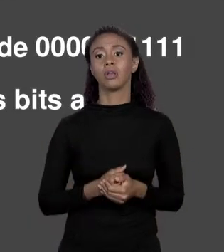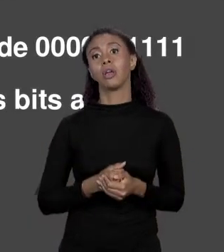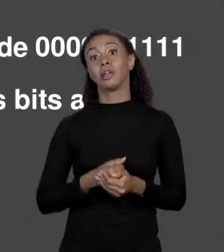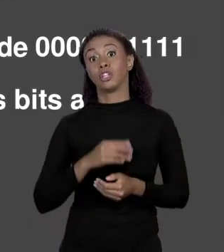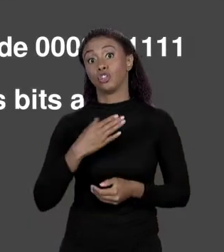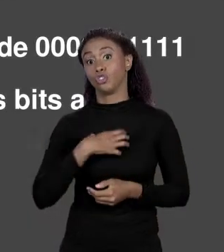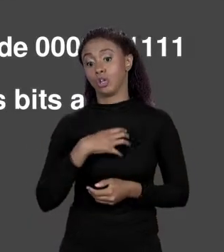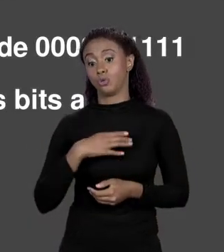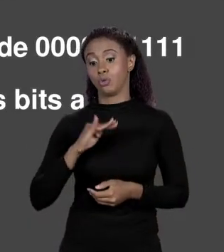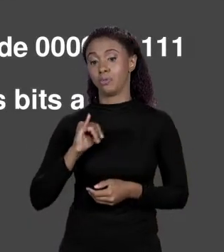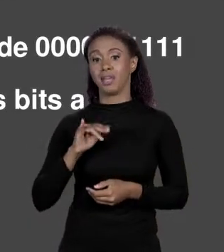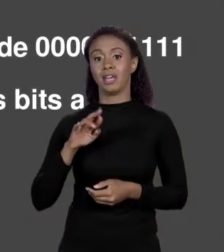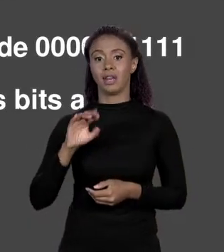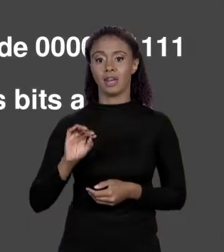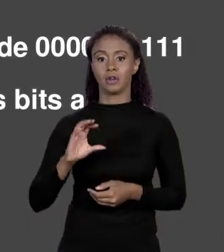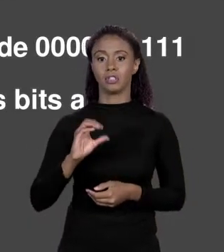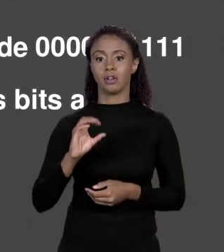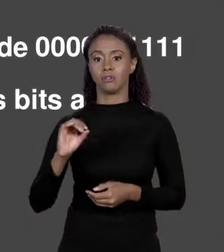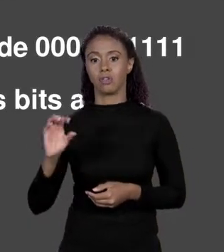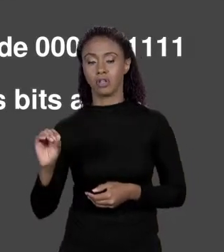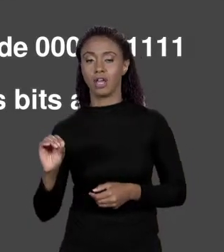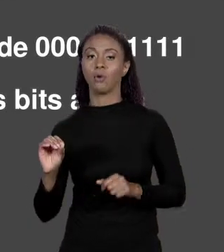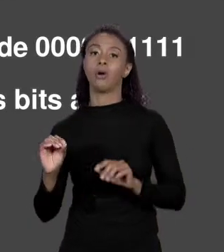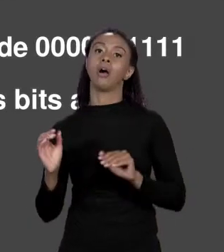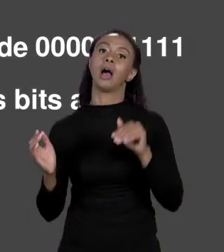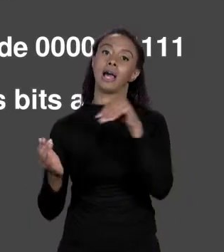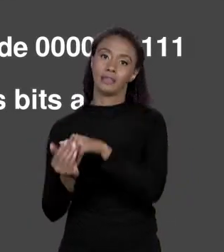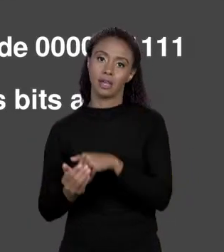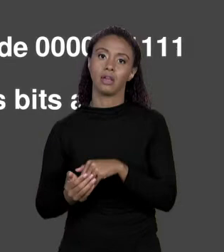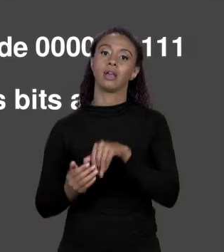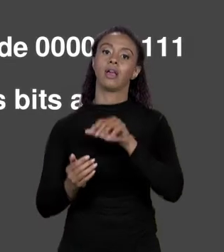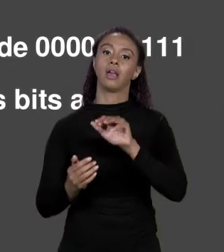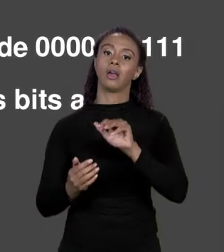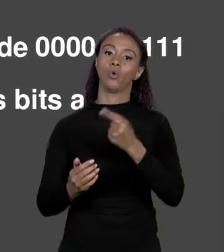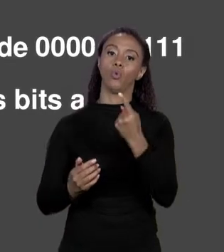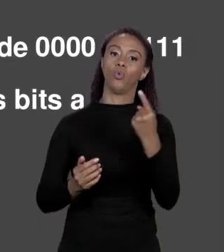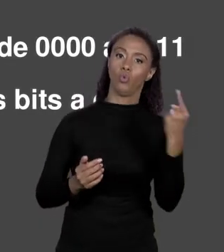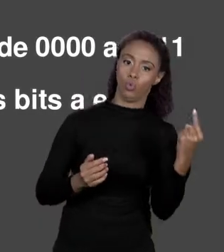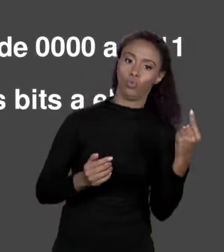SÃO 16, A BASE É 16, VAI DE 0 A 9 E DE "A" ATÉ "F", EM BINÁRIO